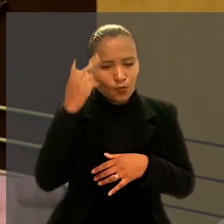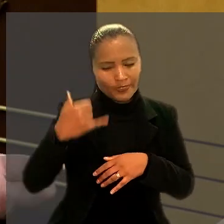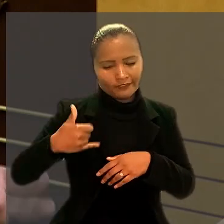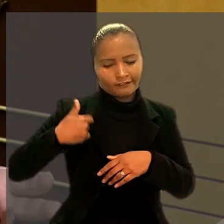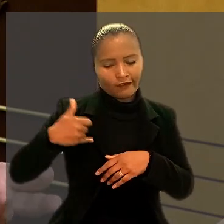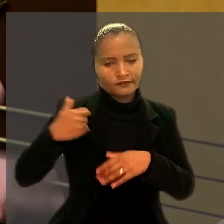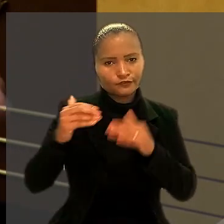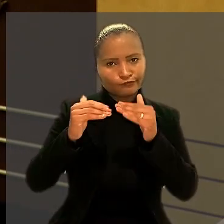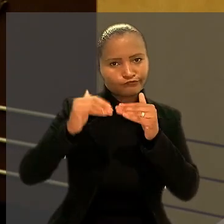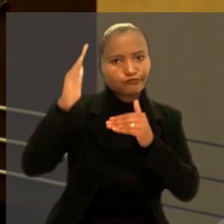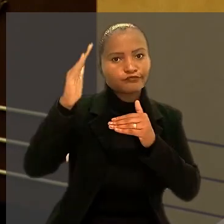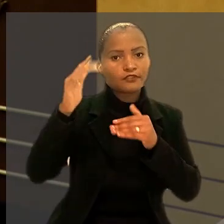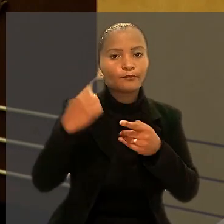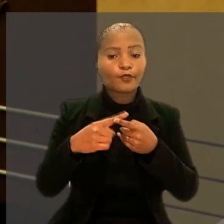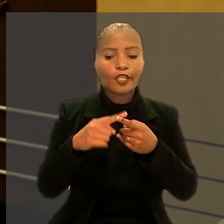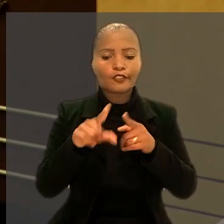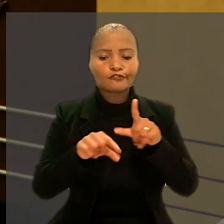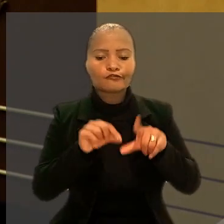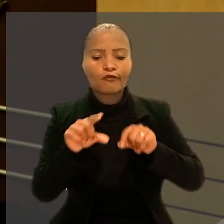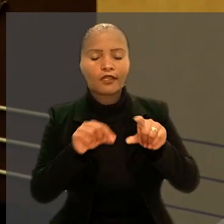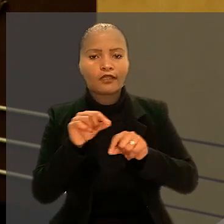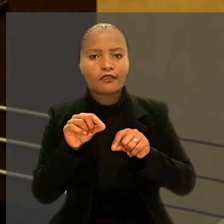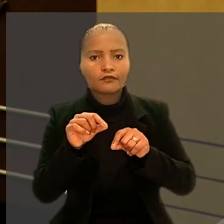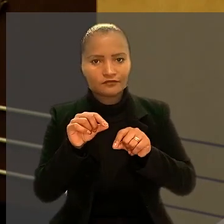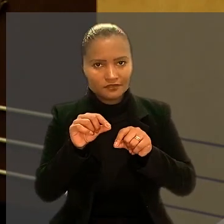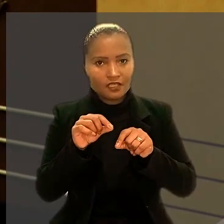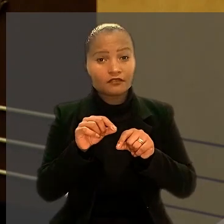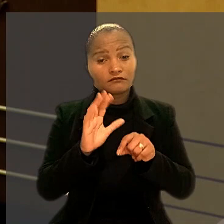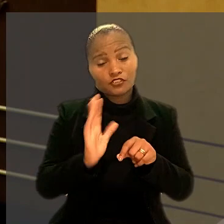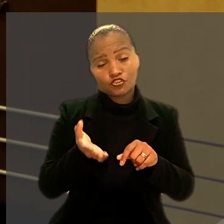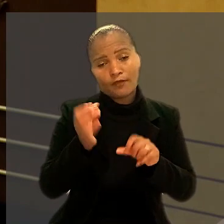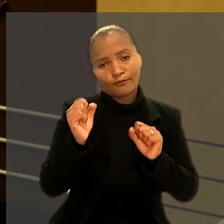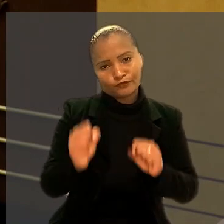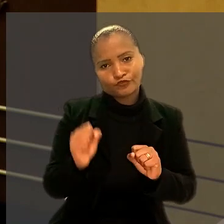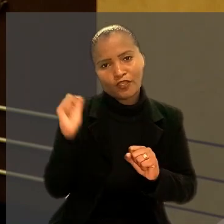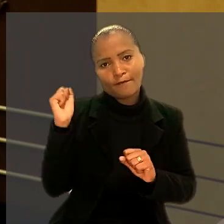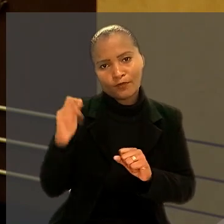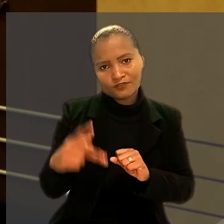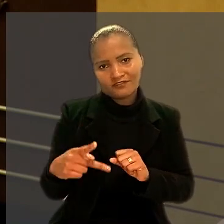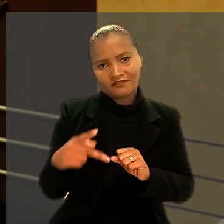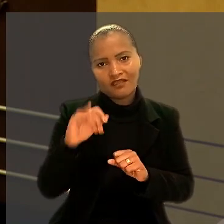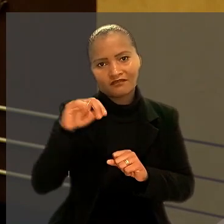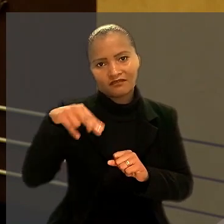já que os escolhidos foram aqueles que já podiam se aposentar pelo INSS.